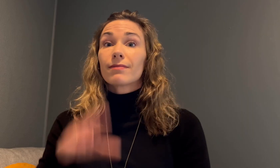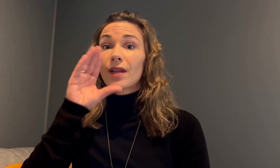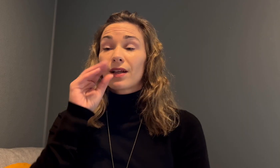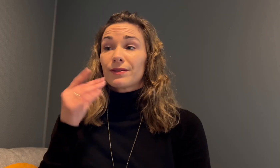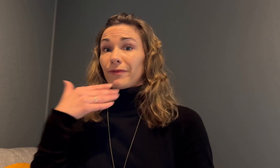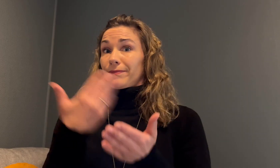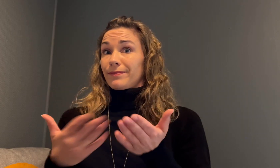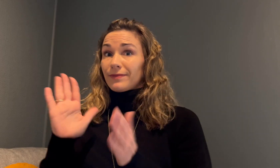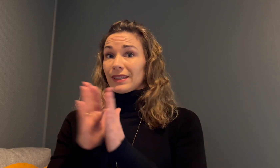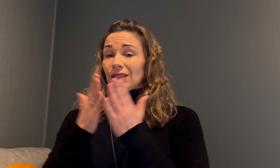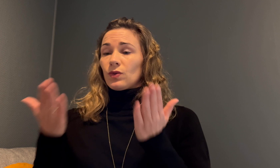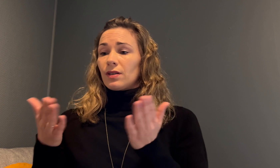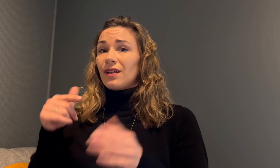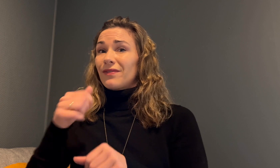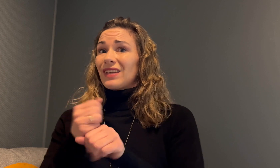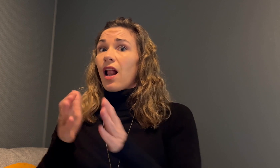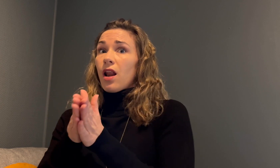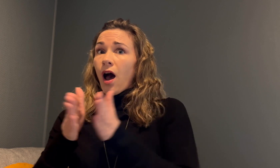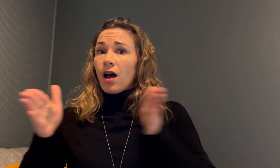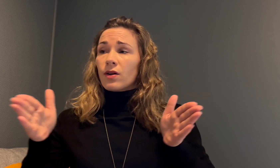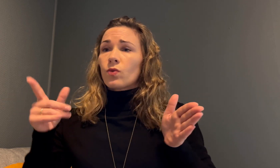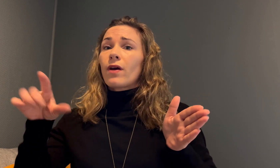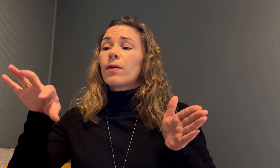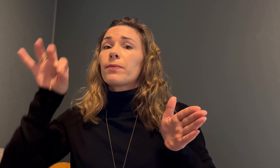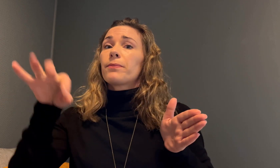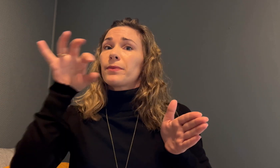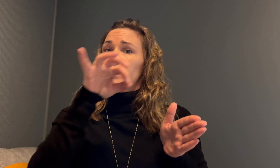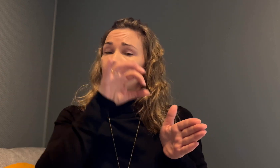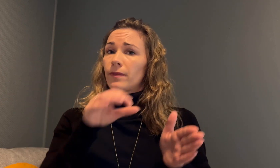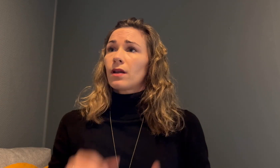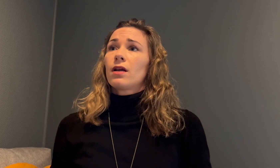Anettes historie er egentlig lang, men hun la frem noen deler av den.